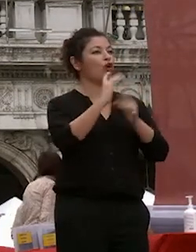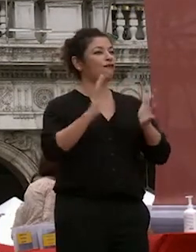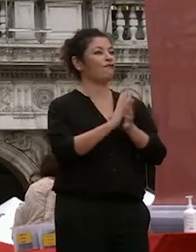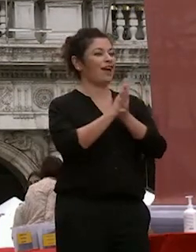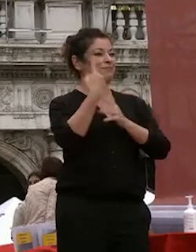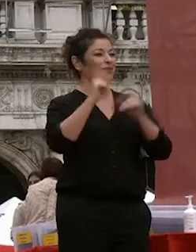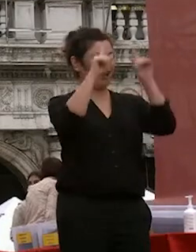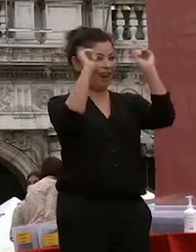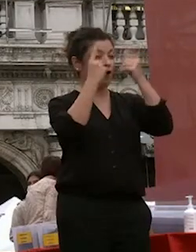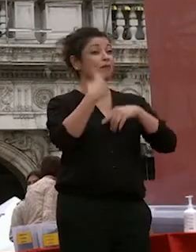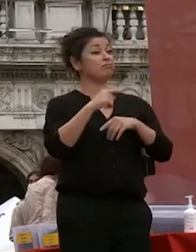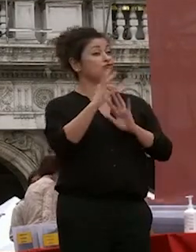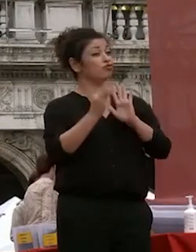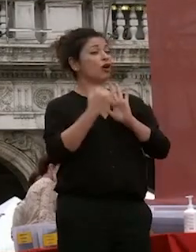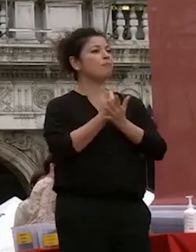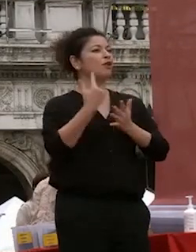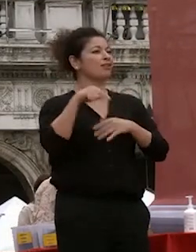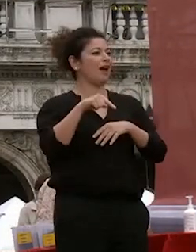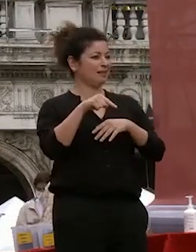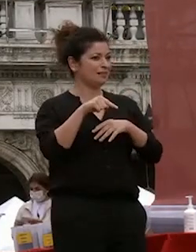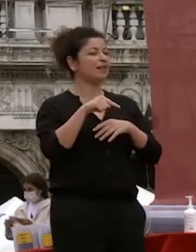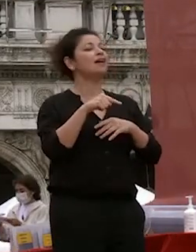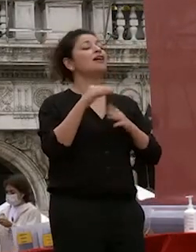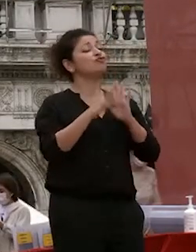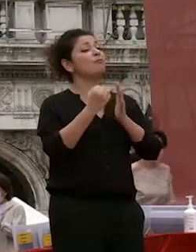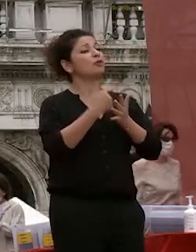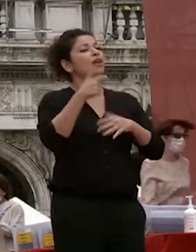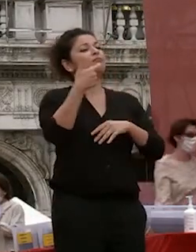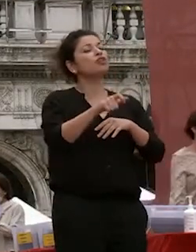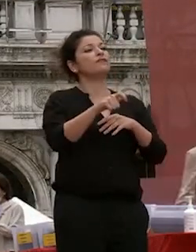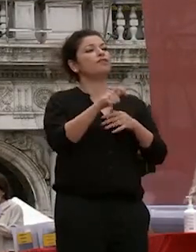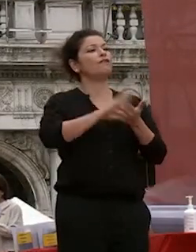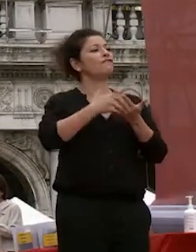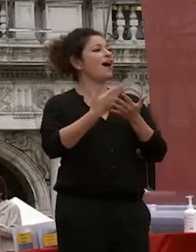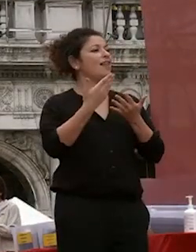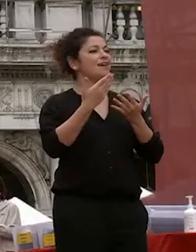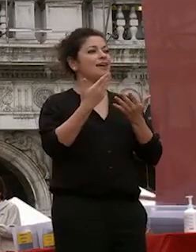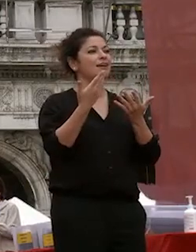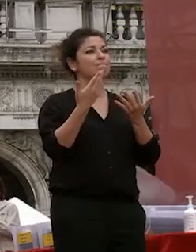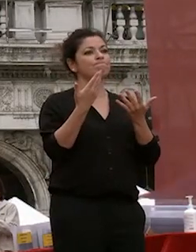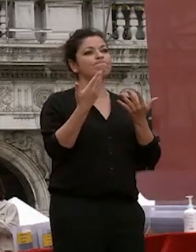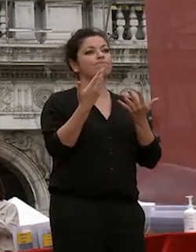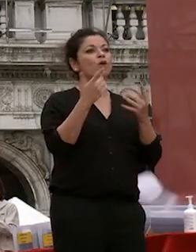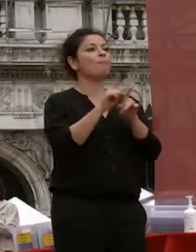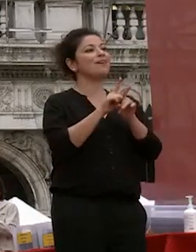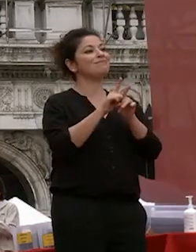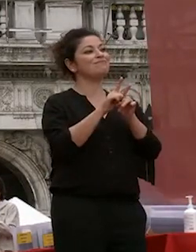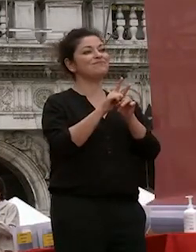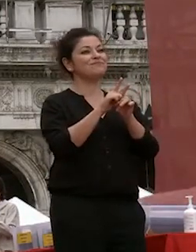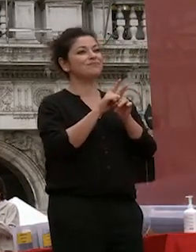sono già dati importanti che che segnano il l'interazione della nostra università